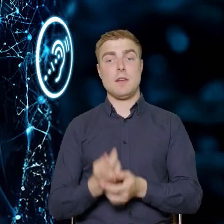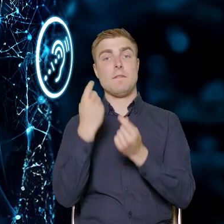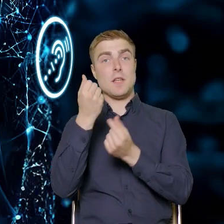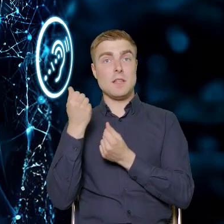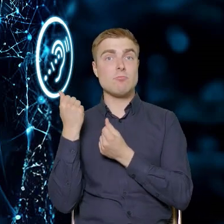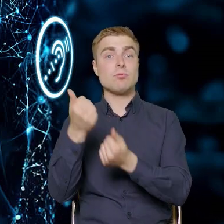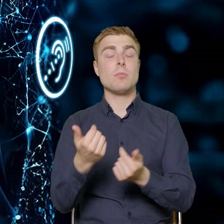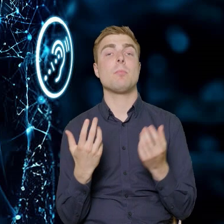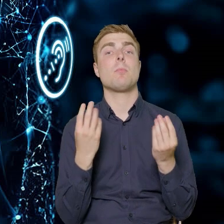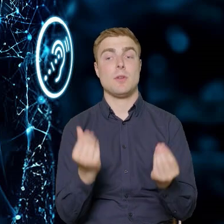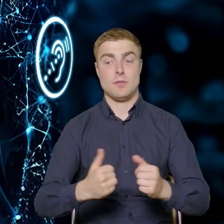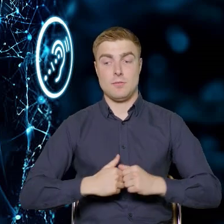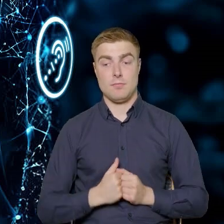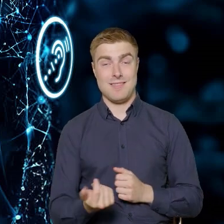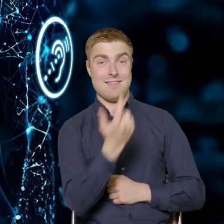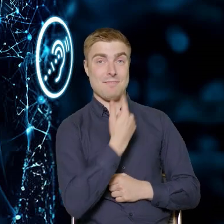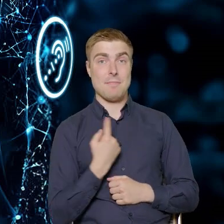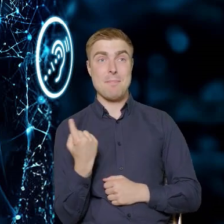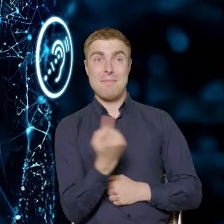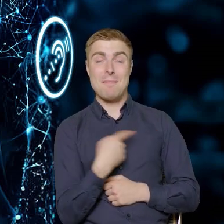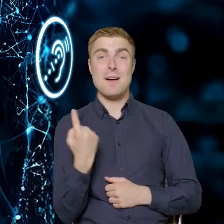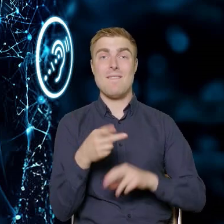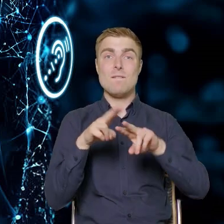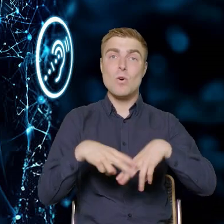żeby z jednej strony jako fundusz, Europejski Fundusz Społeczny